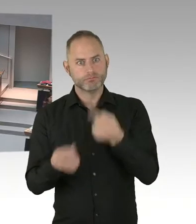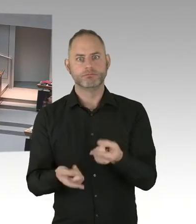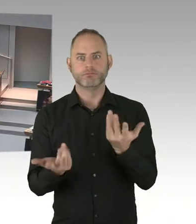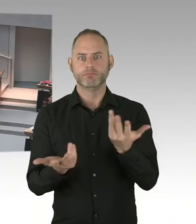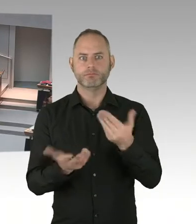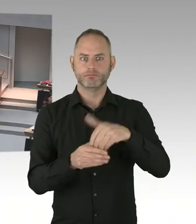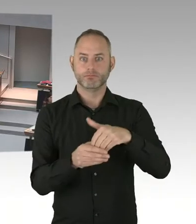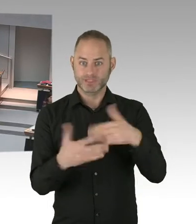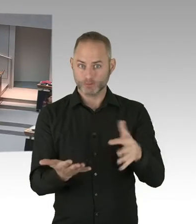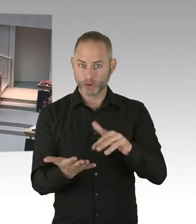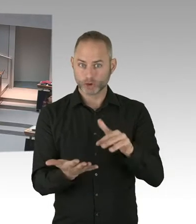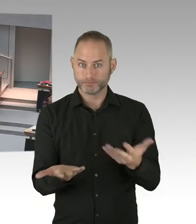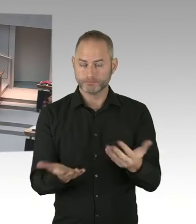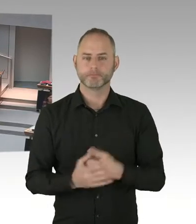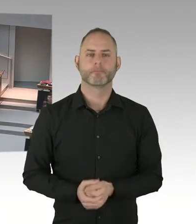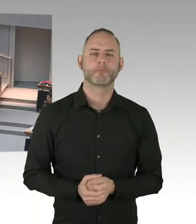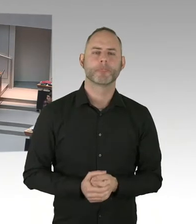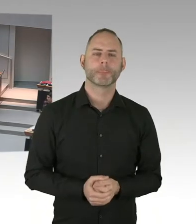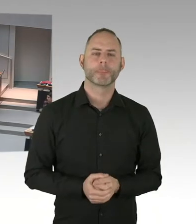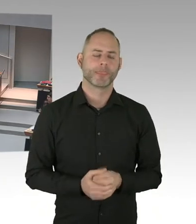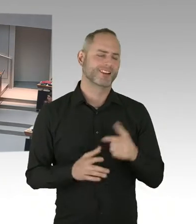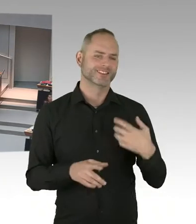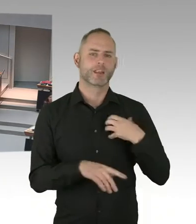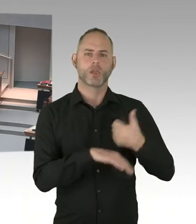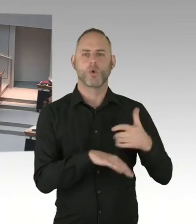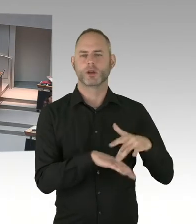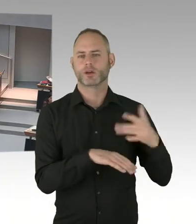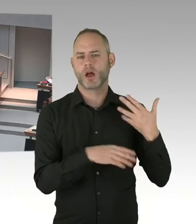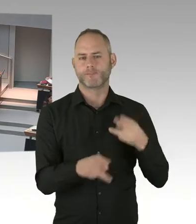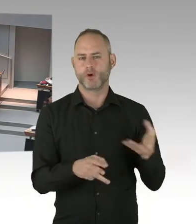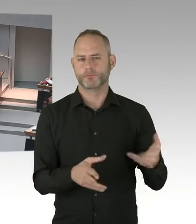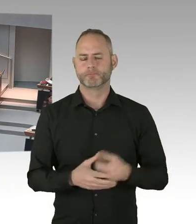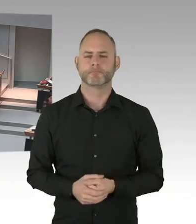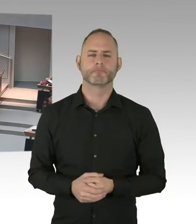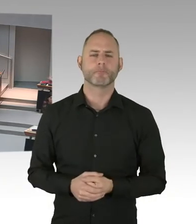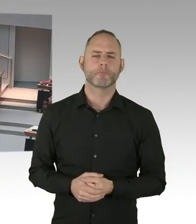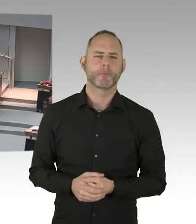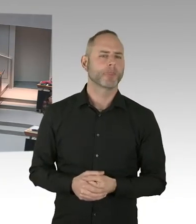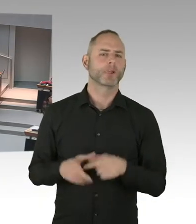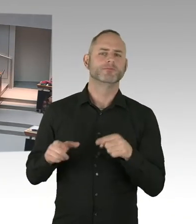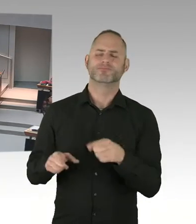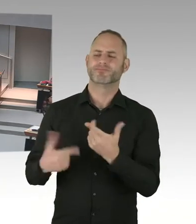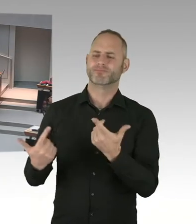Wir setzen uns damit auseinander. Und es gibt noch ein paar Klagen, die vorliegen. Die laufen.